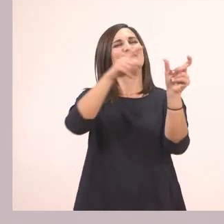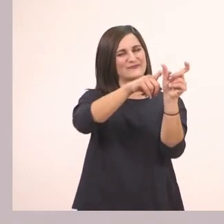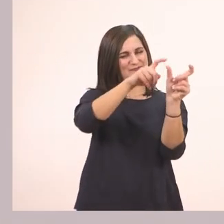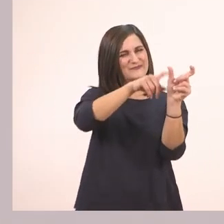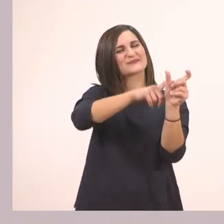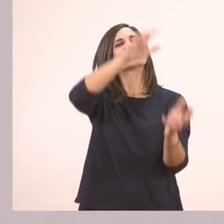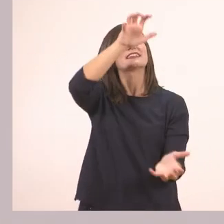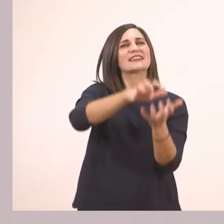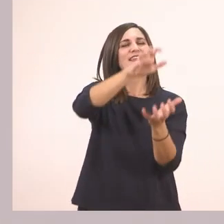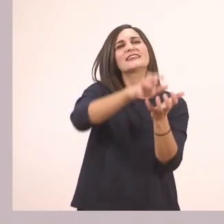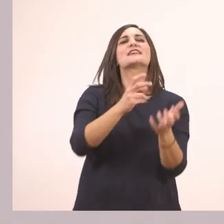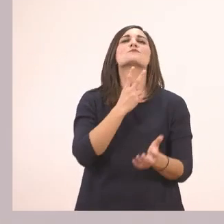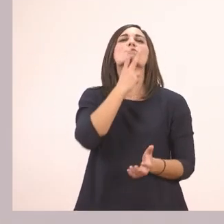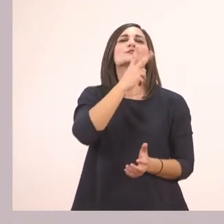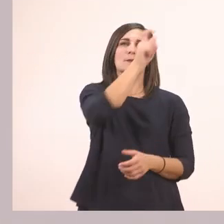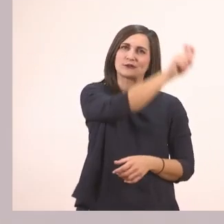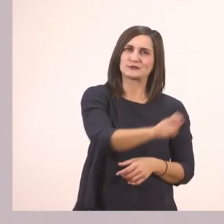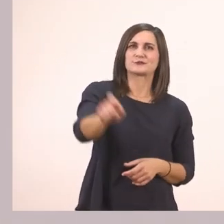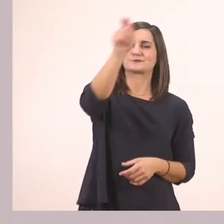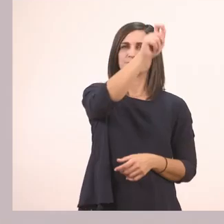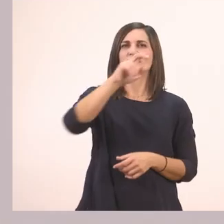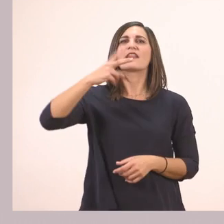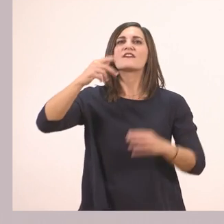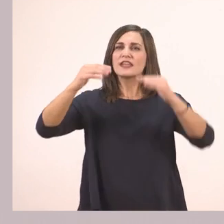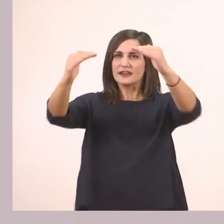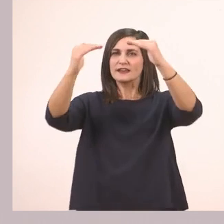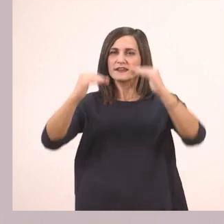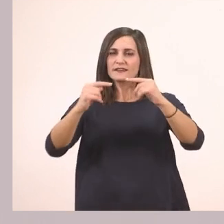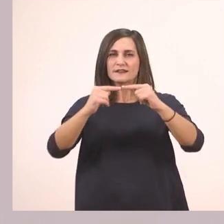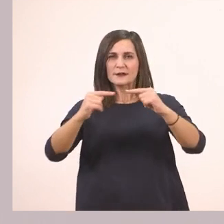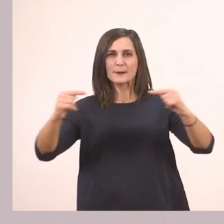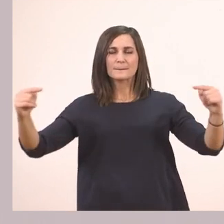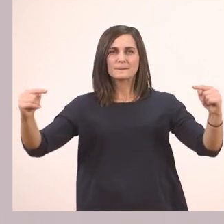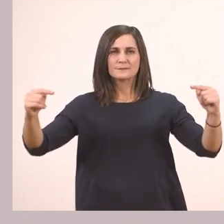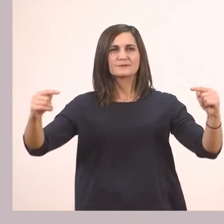Τον κυκλώνω. Στη δεύτερη σειρά που είναι υπογραμμισμένη με κόκκινο,